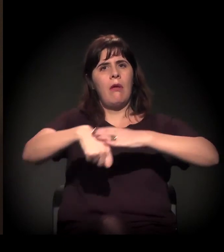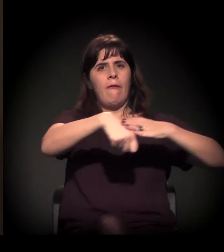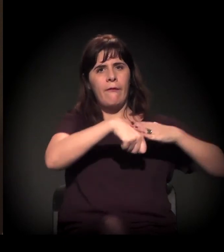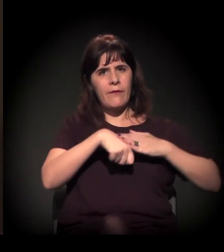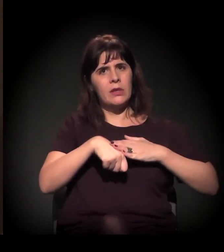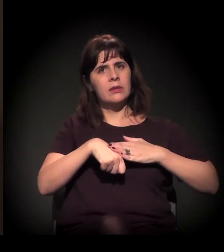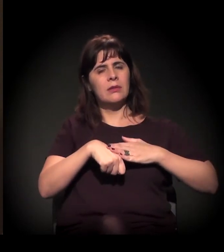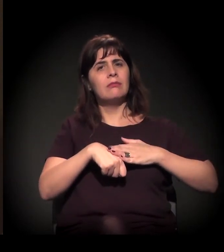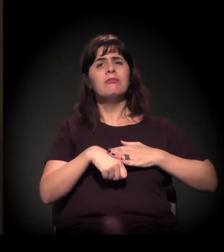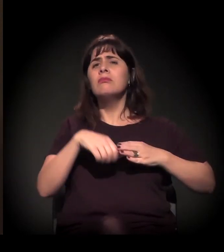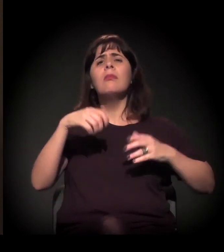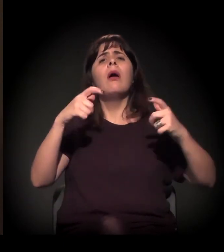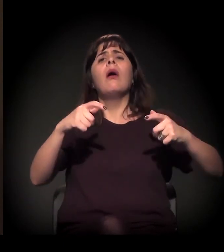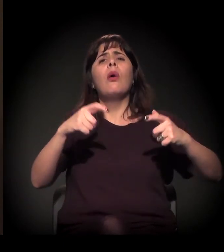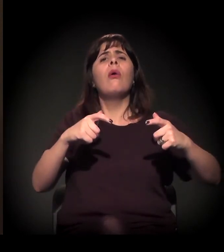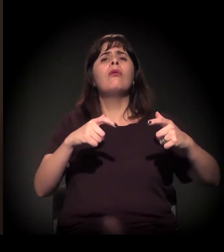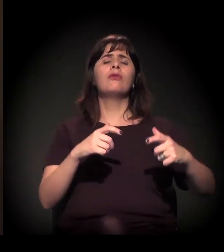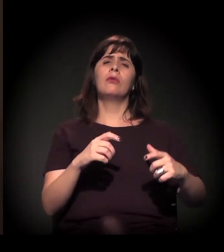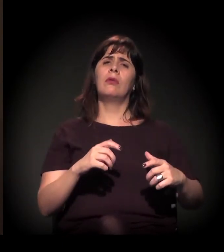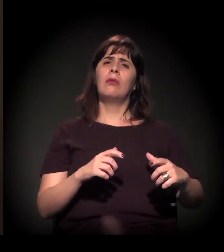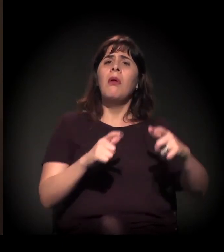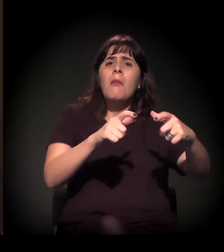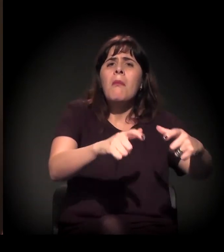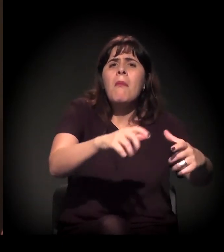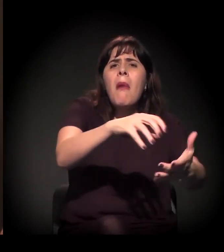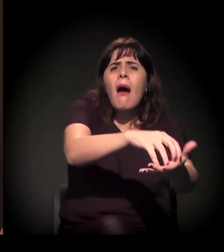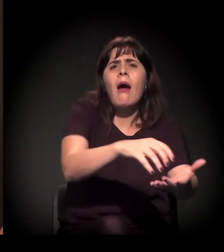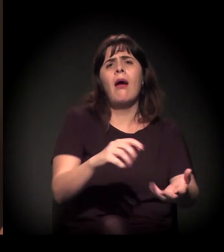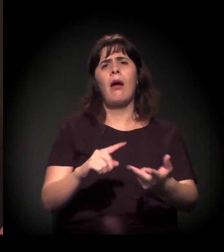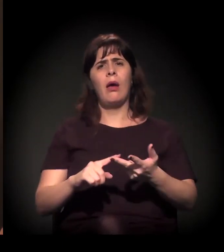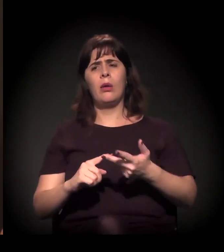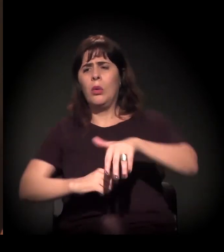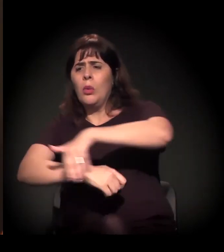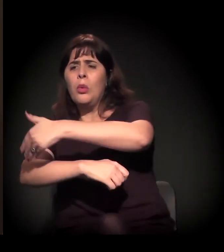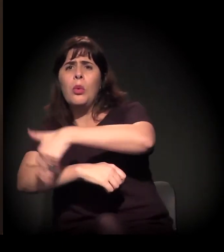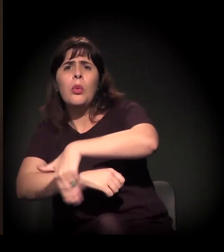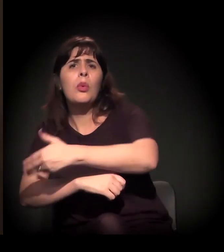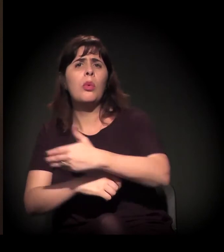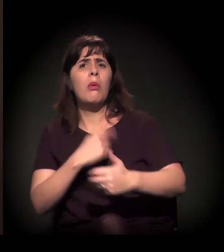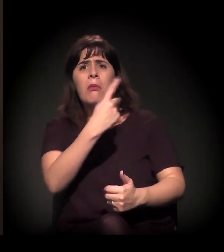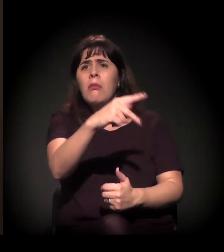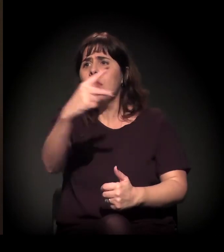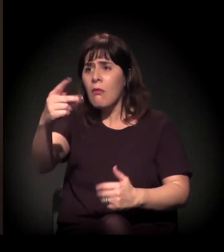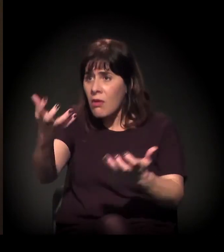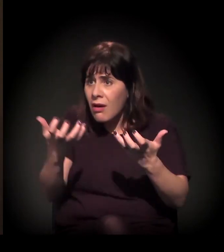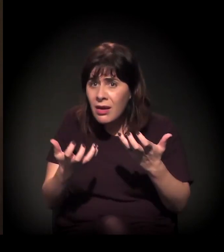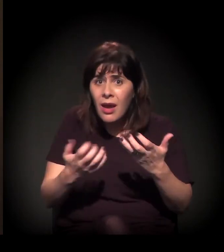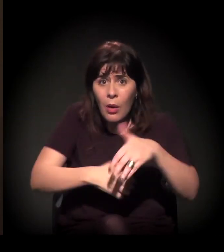no seu bairro, na sua rua. Se você quer uma rua melhor, participe.